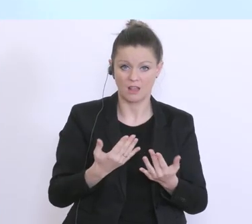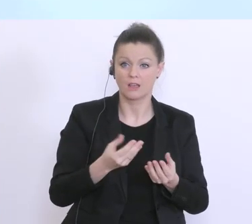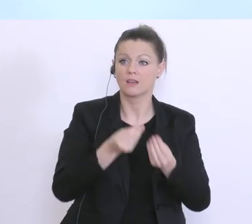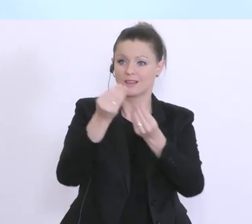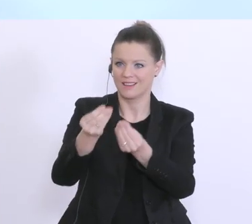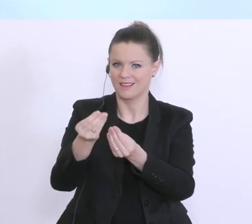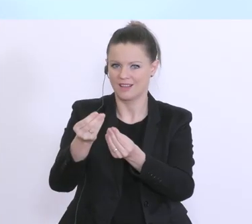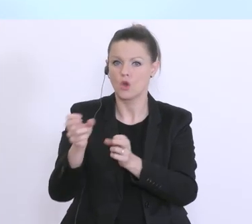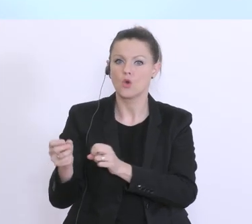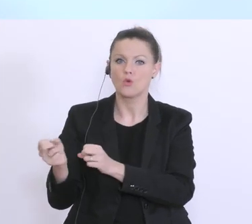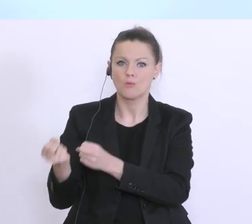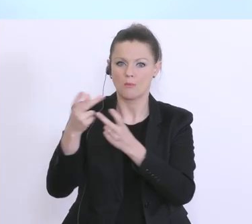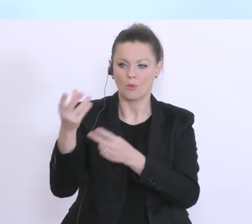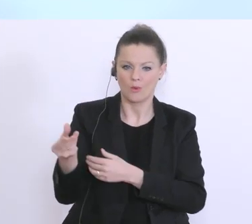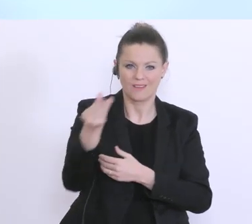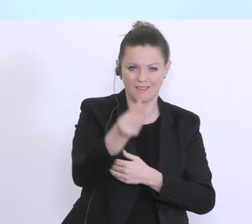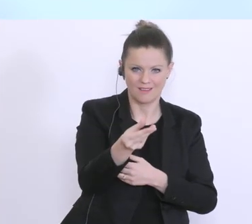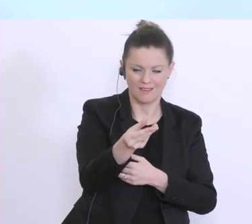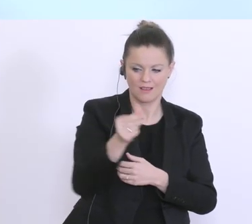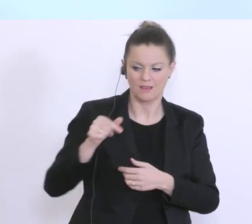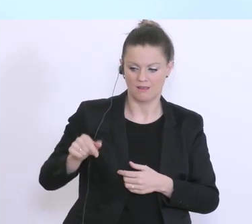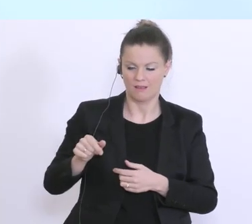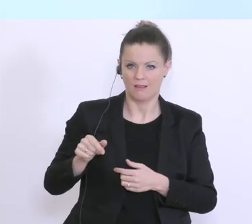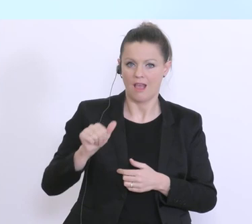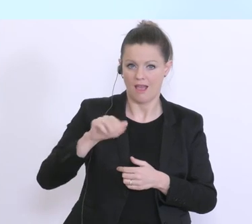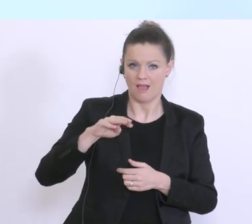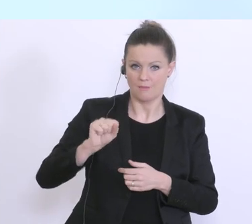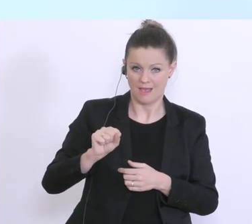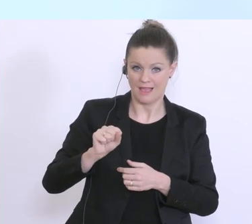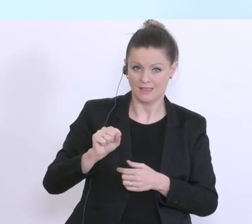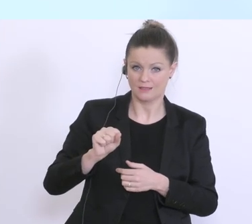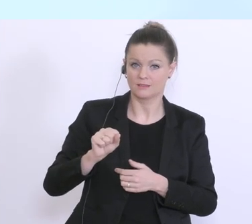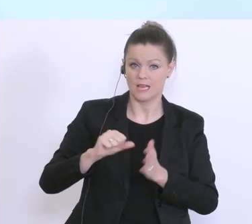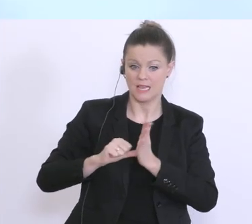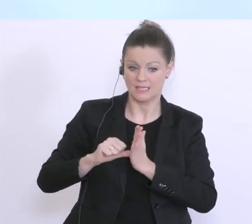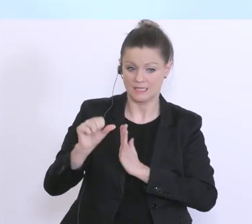Vergütung der Kurzarbeit an das Unternehmen, und leistet dann eben die Zahlung, Nachbearbeitung